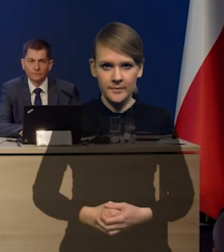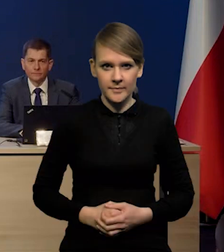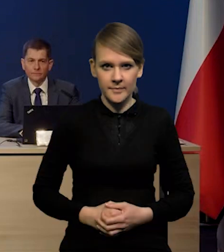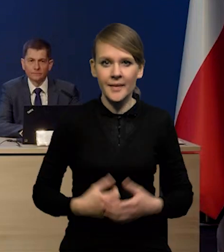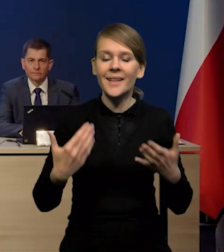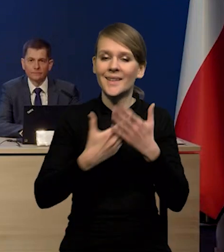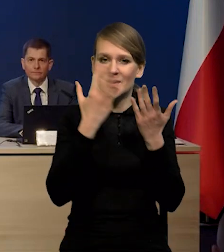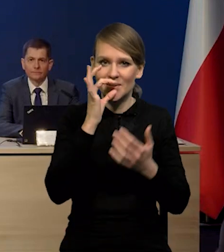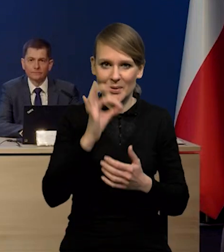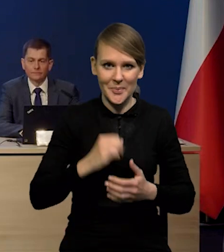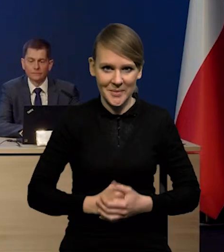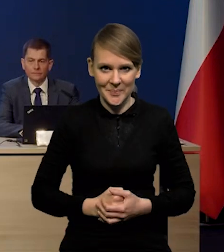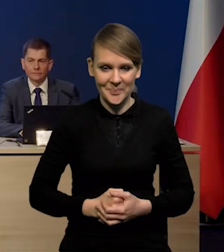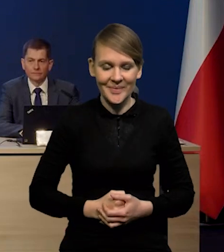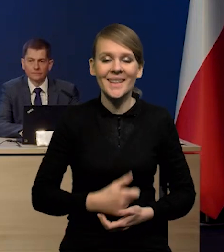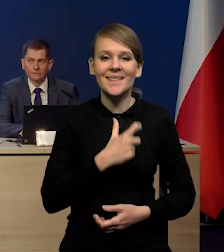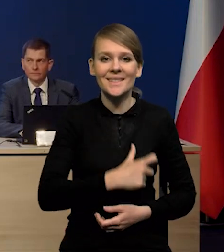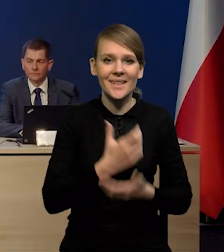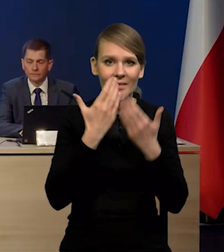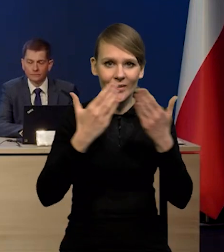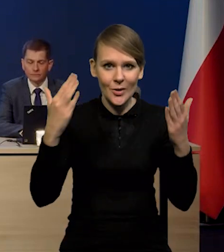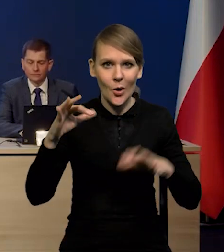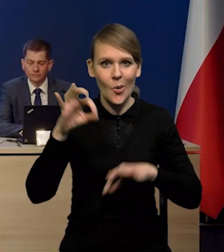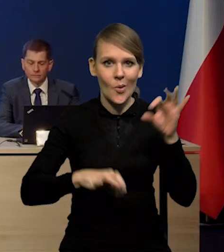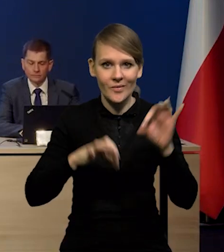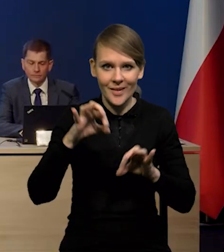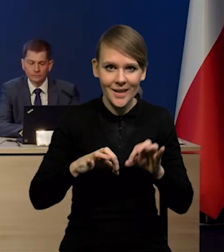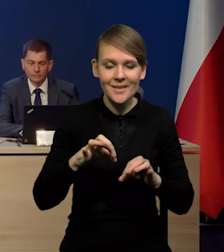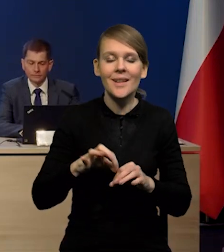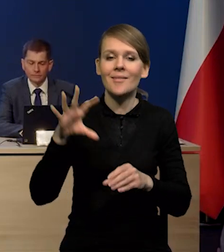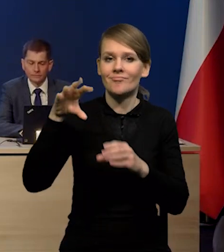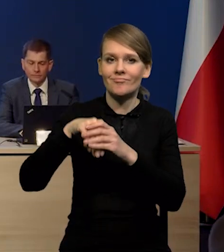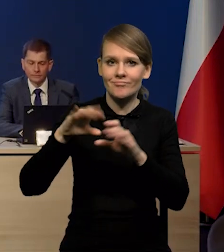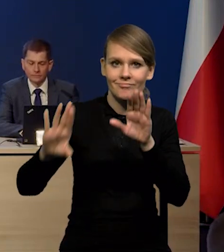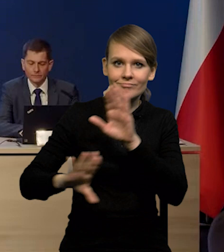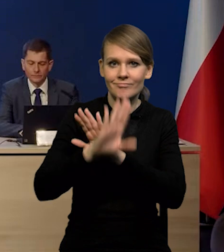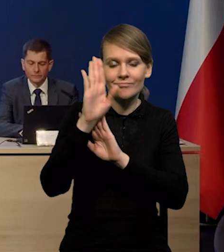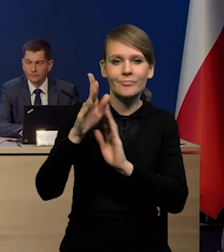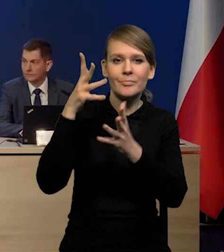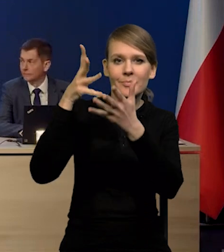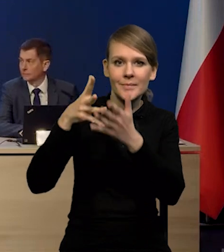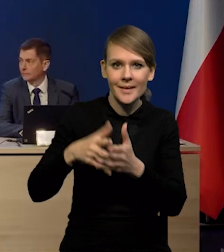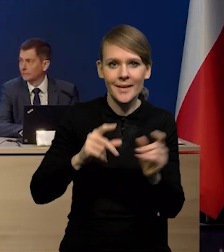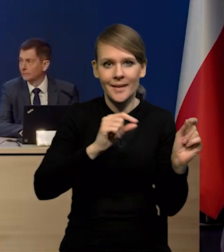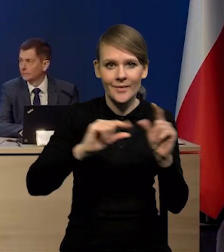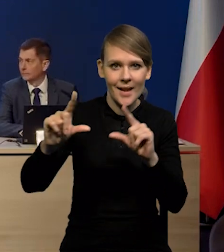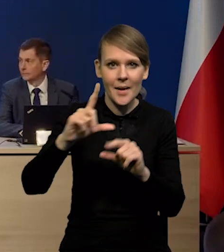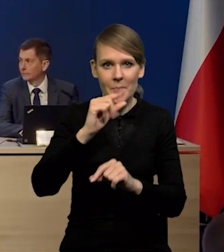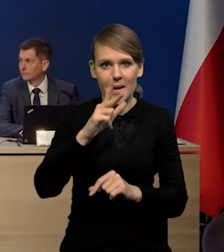Dzień dobry Państwu. Serdecznie witamy na konferencji poświęconej prezentacji projekcji inflacji i PKB